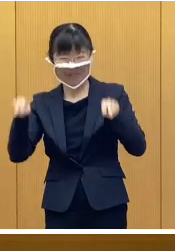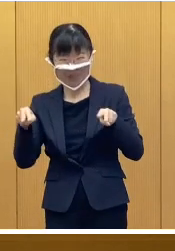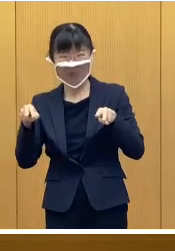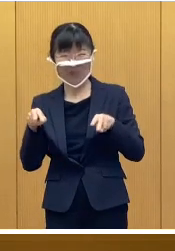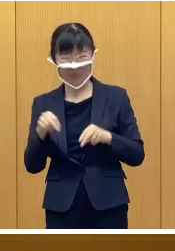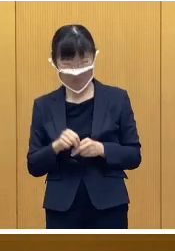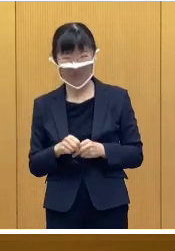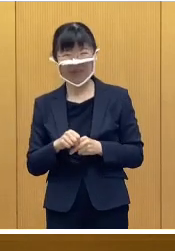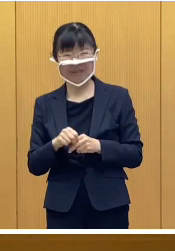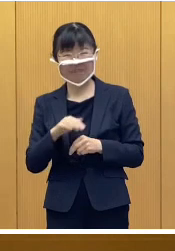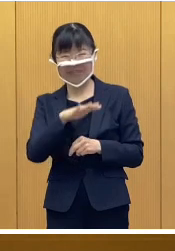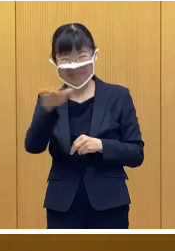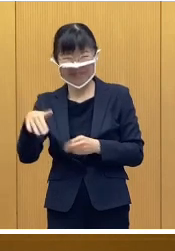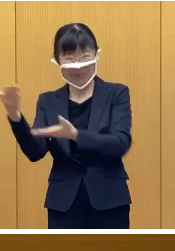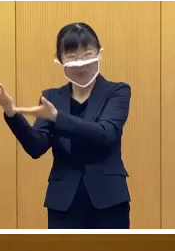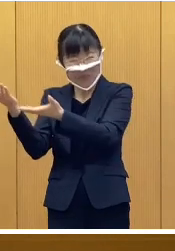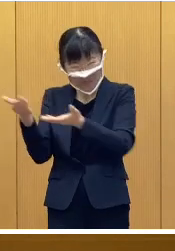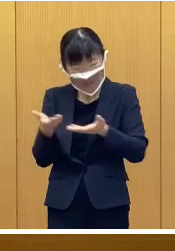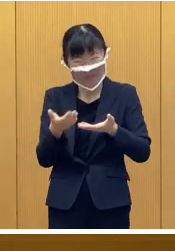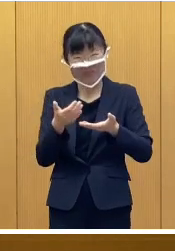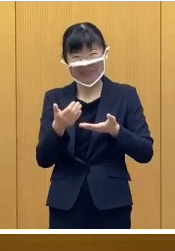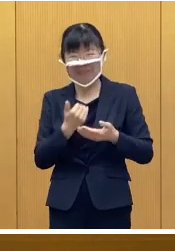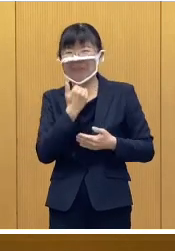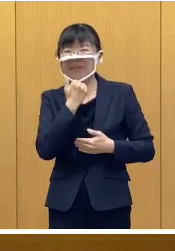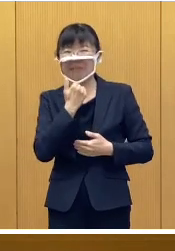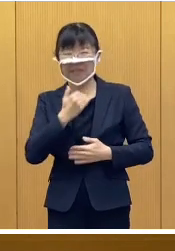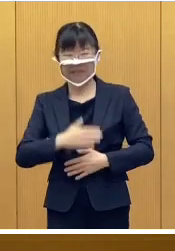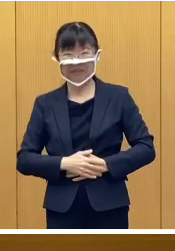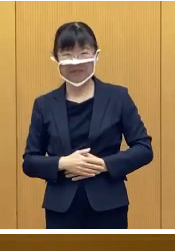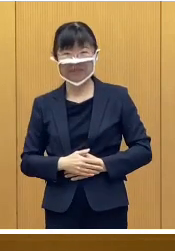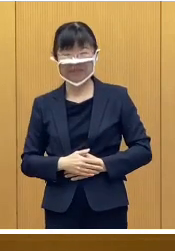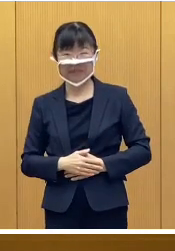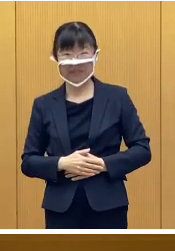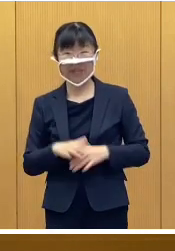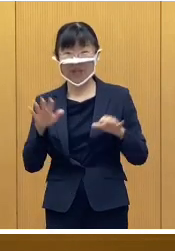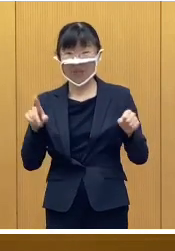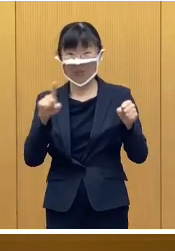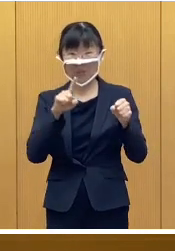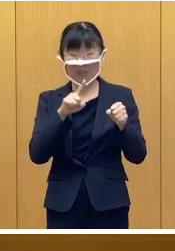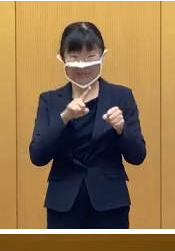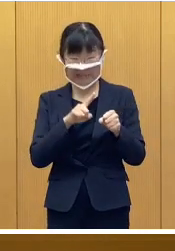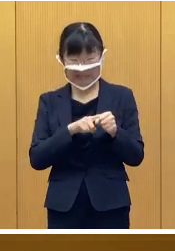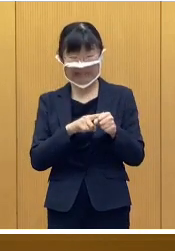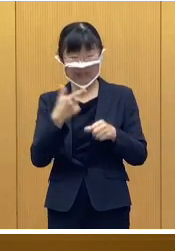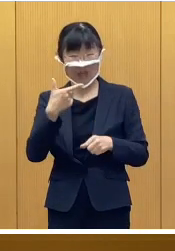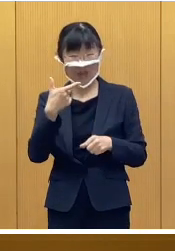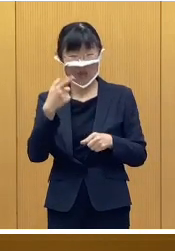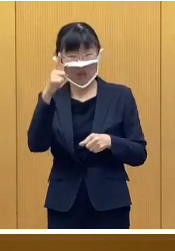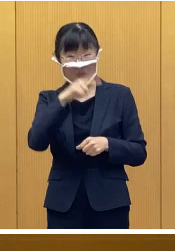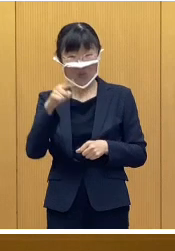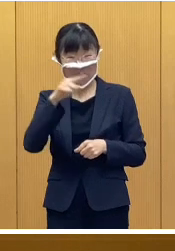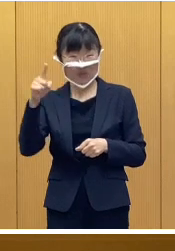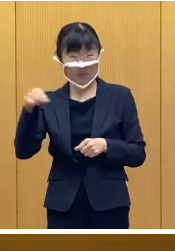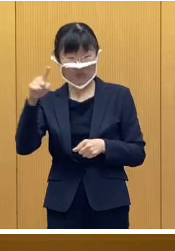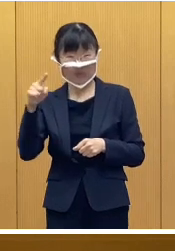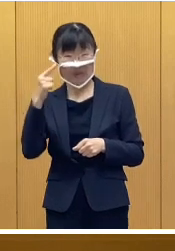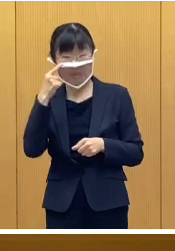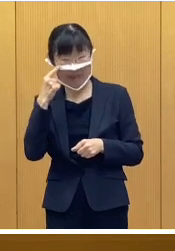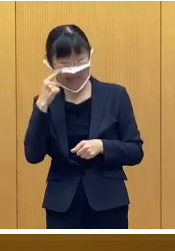皆さんをお迎えしたいと思っております また今年は60回目となります